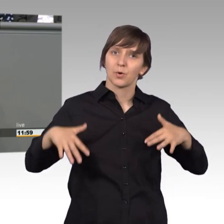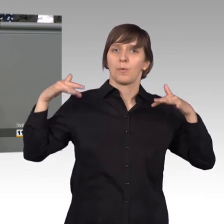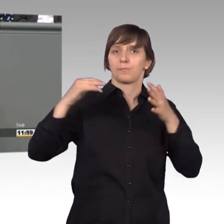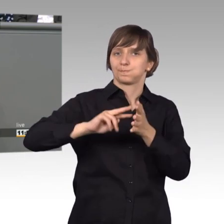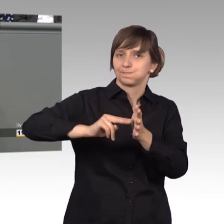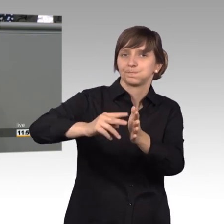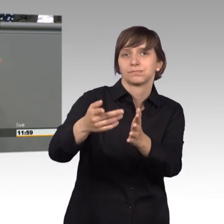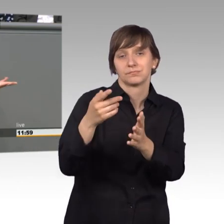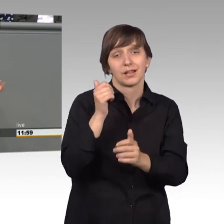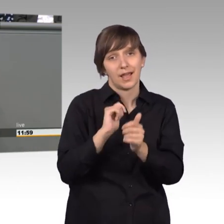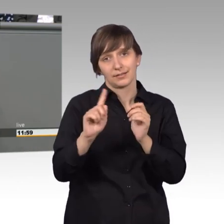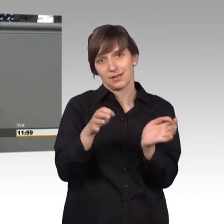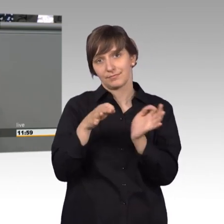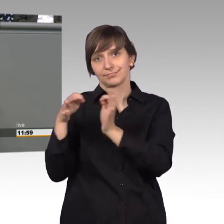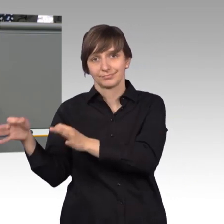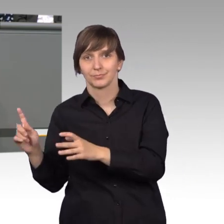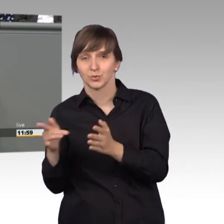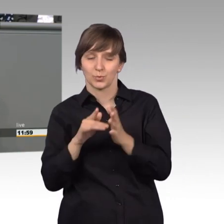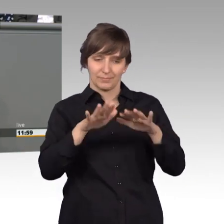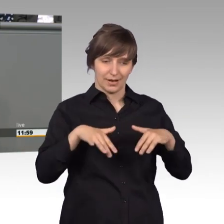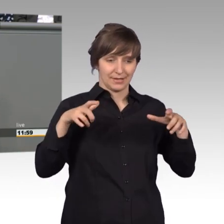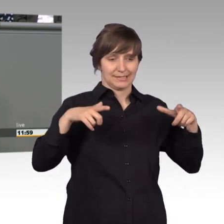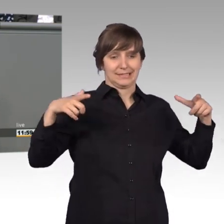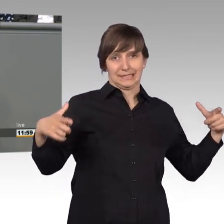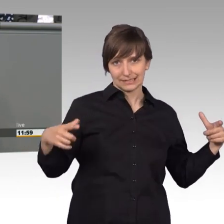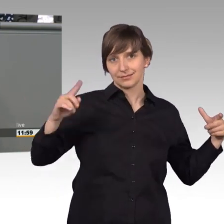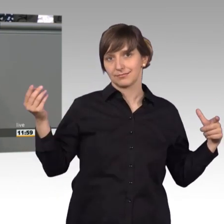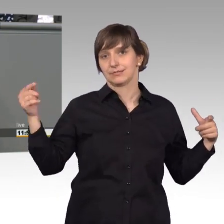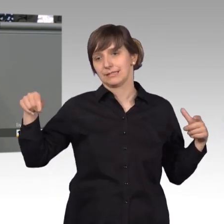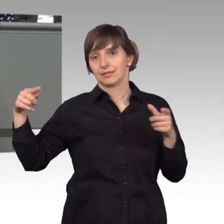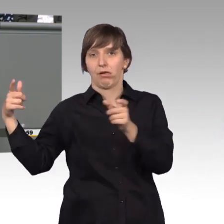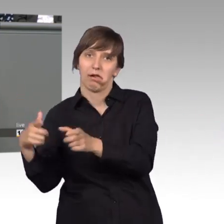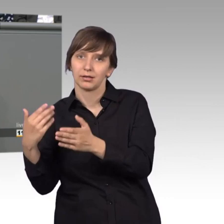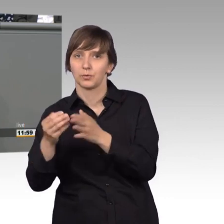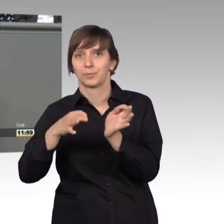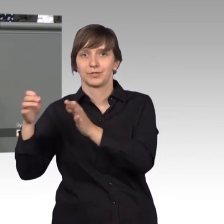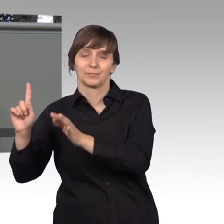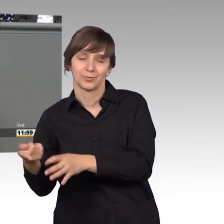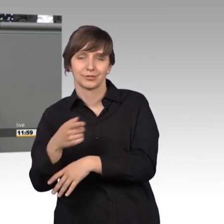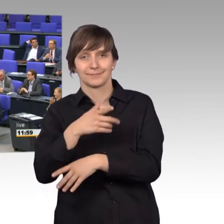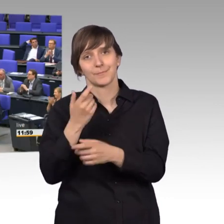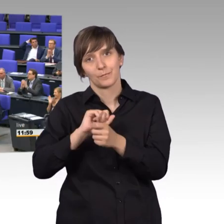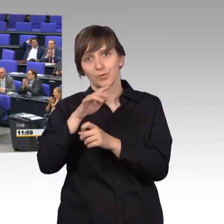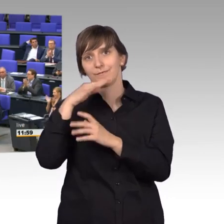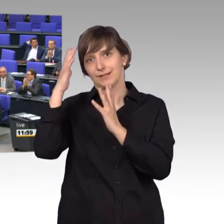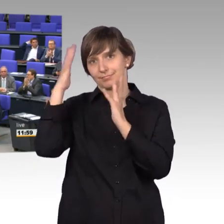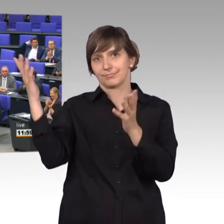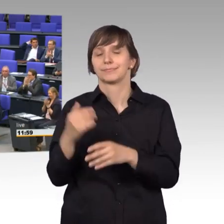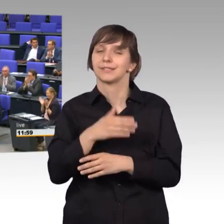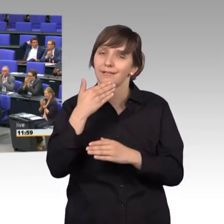umziehen musste, neben der vielen Arbeit, danke für ihre fleißigen Unterstützung [Beifall]